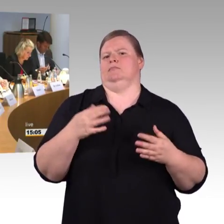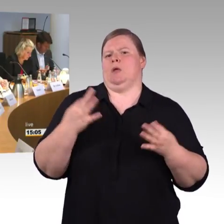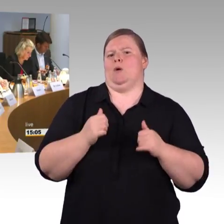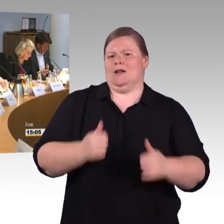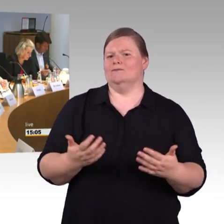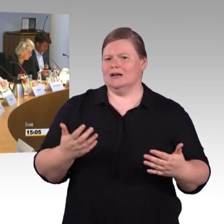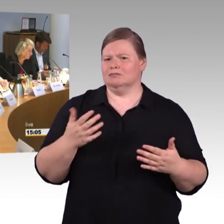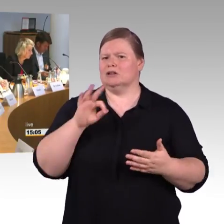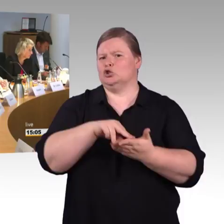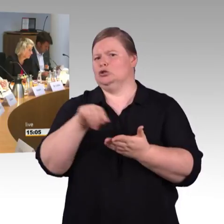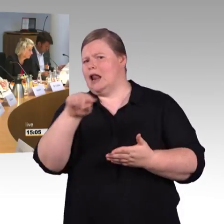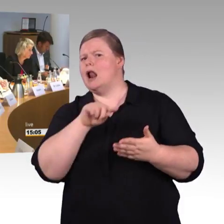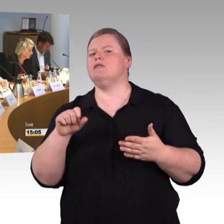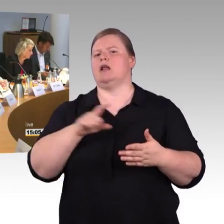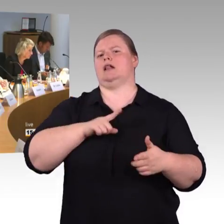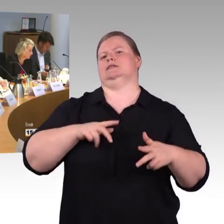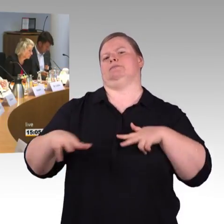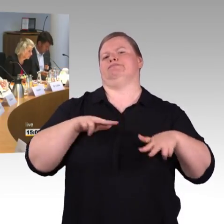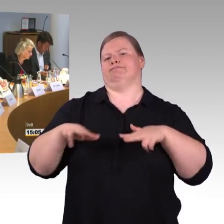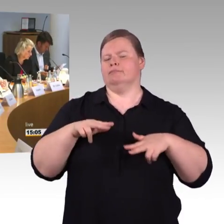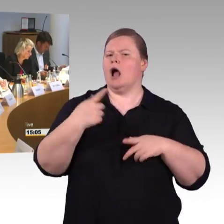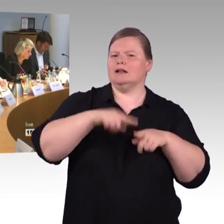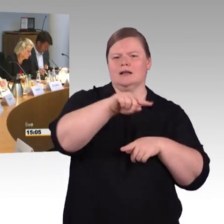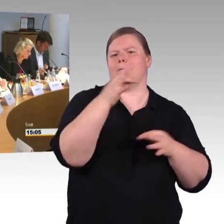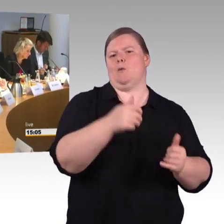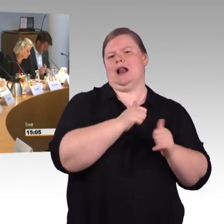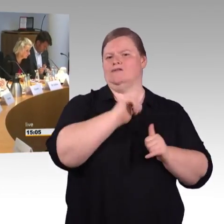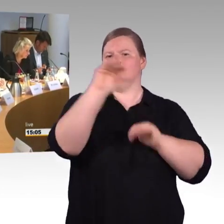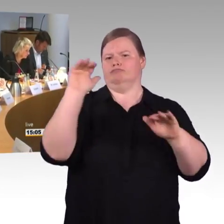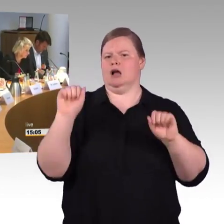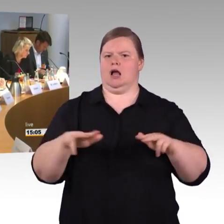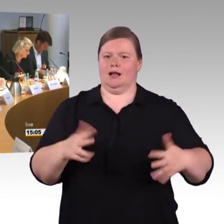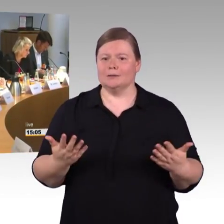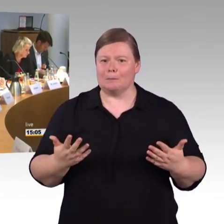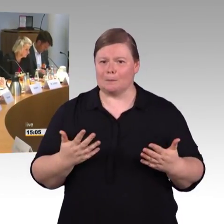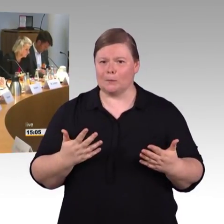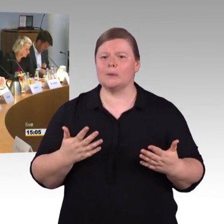das ist eine Verschlechterung für Menschen mit Mobilitätseinschränkung,